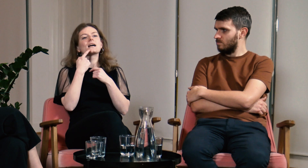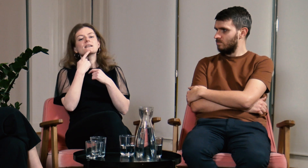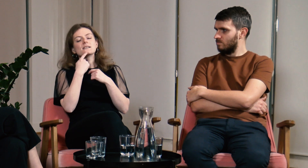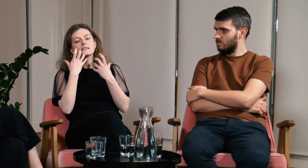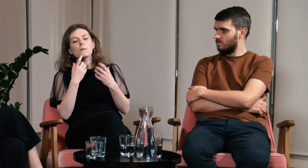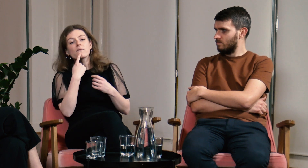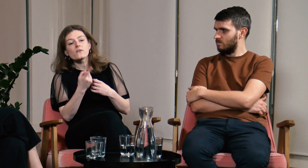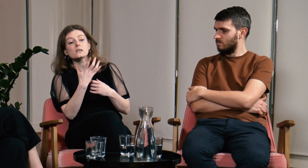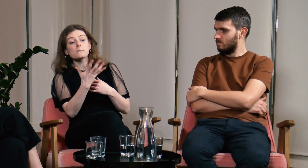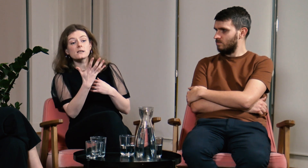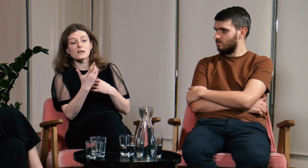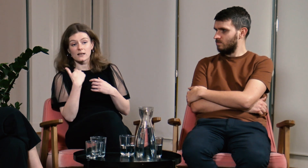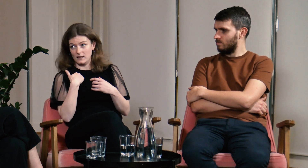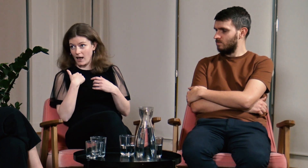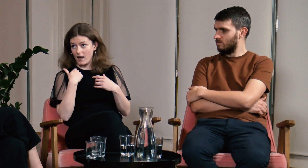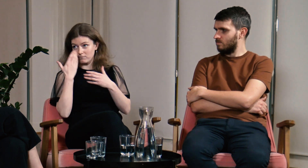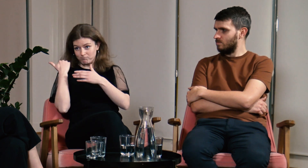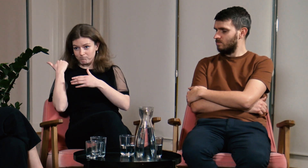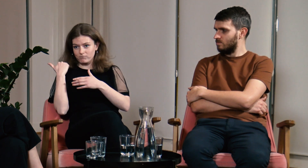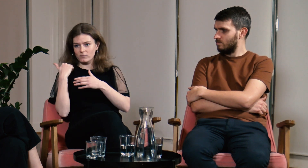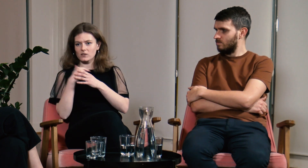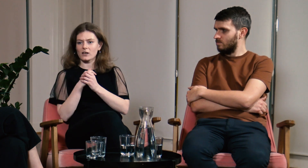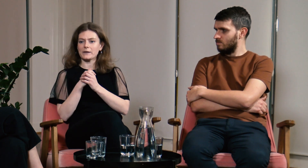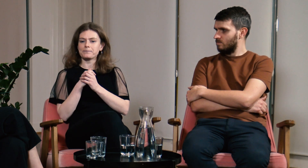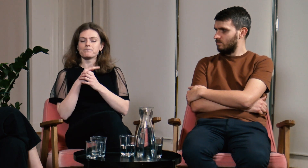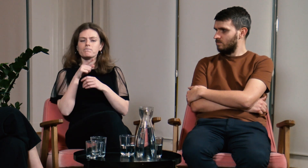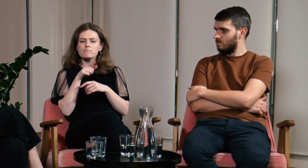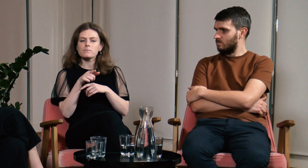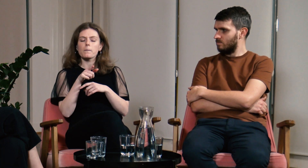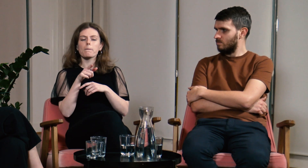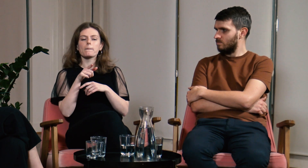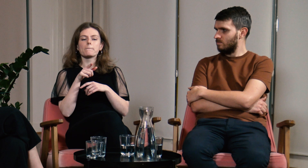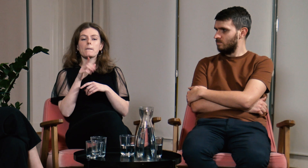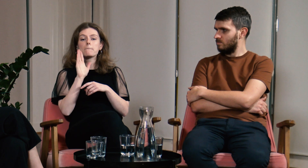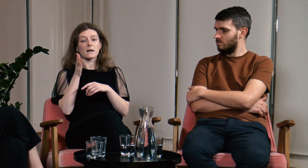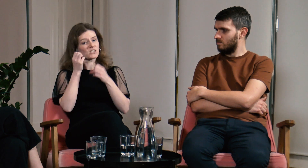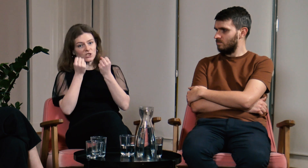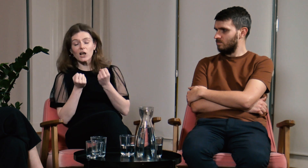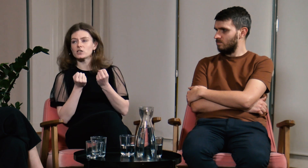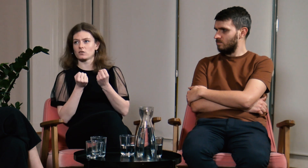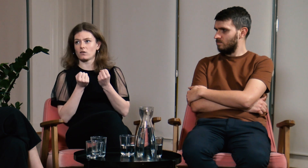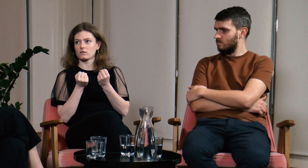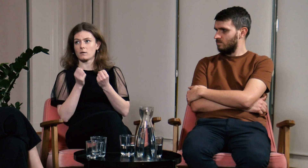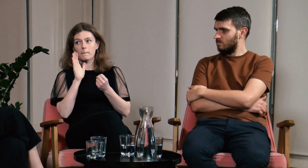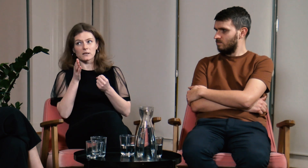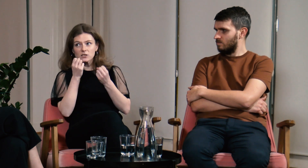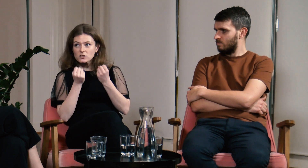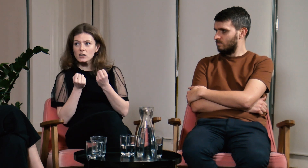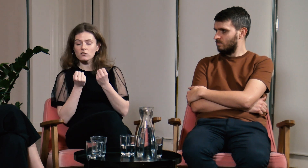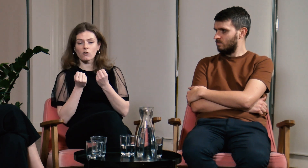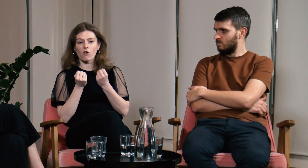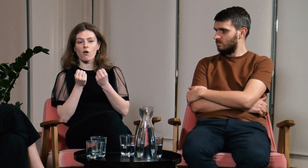Gdybym spotkała teraz pięcioletnią siebie to chciałabym powiedzieć, że będzie ciężko, naprawdę ciężko.